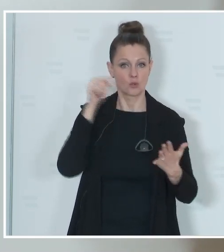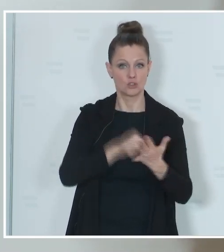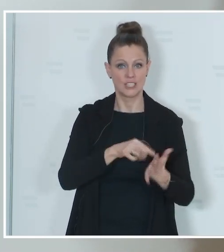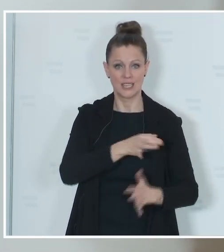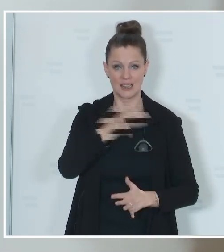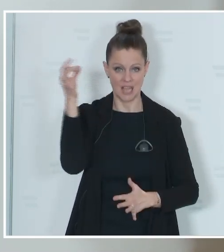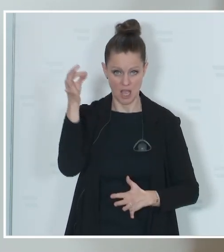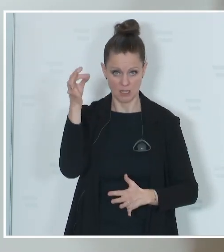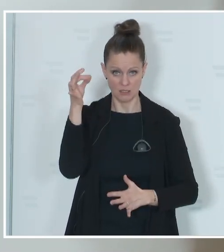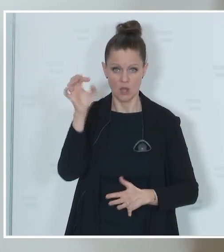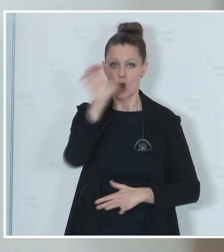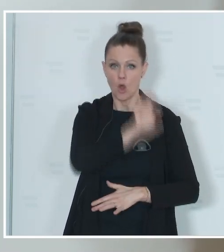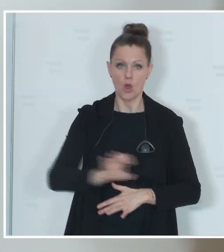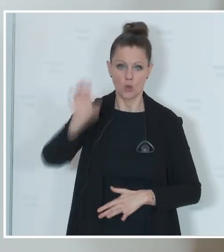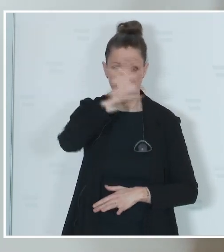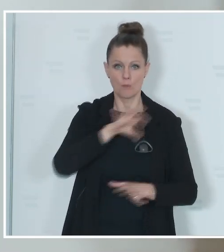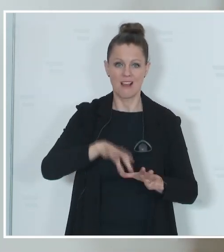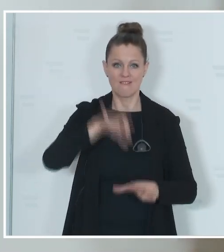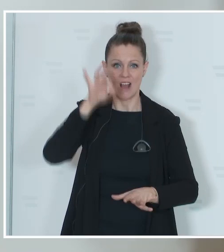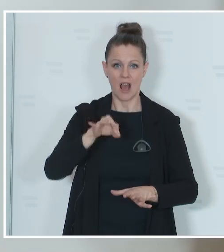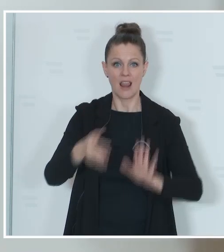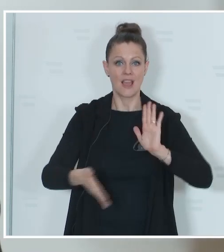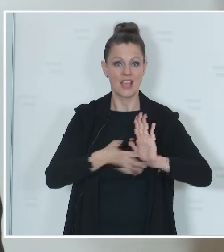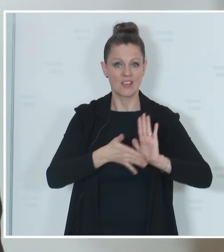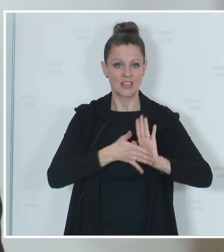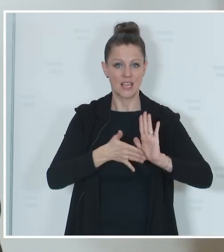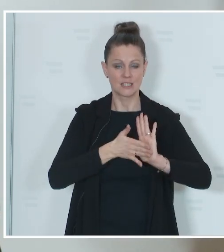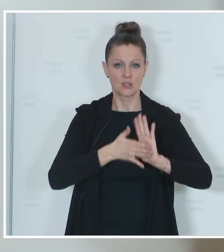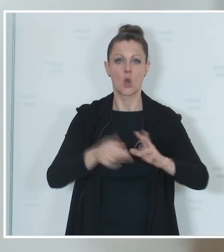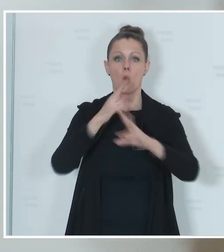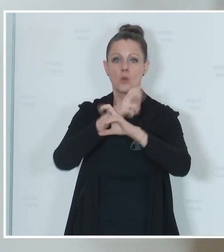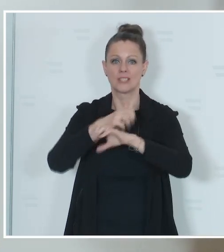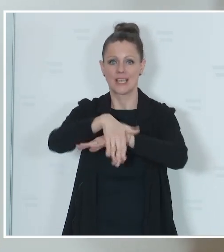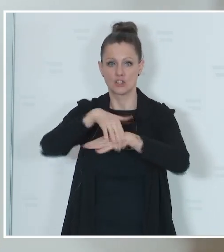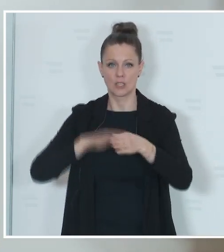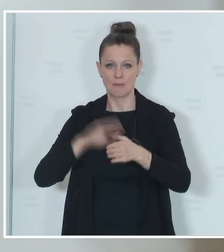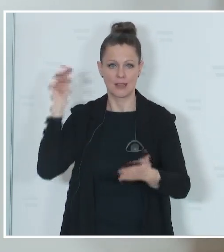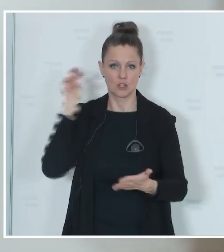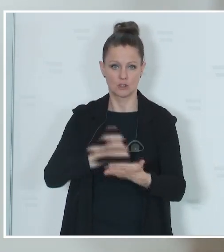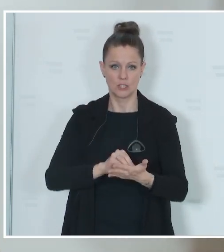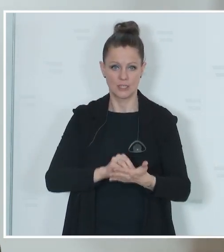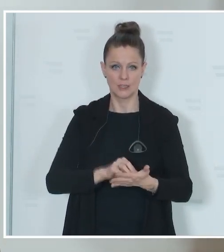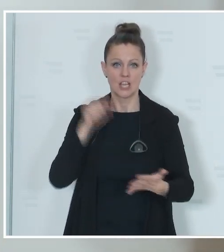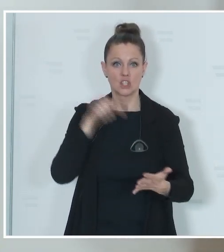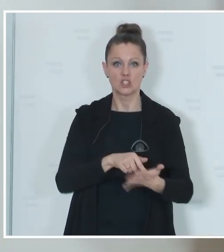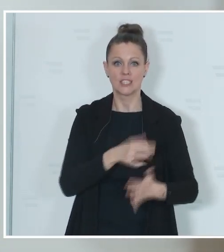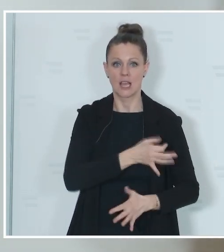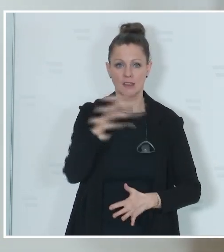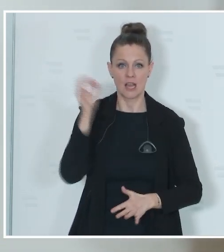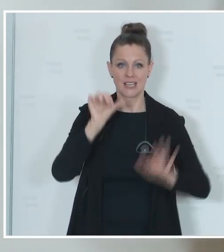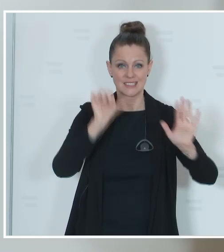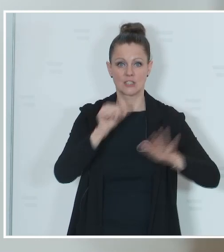in der Europawahlevidenz einer österreichischen Gemeinde geführt wird. Also Stichtag 26. März. Und